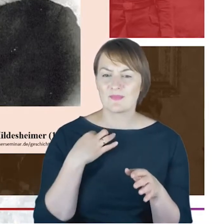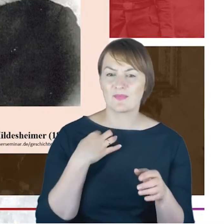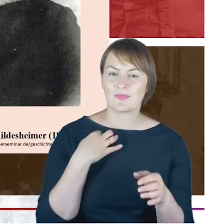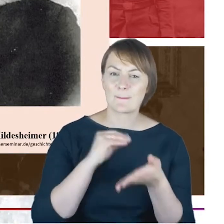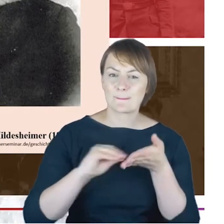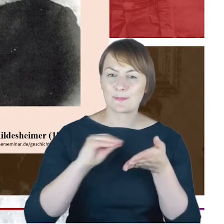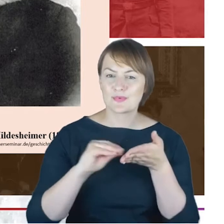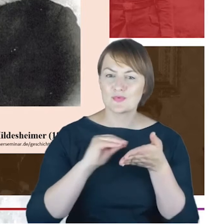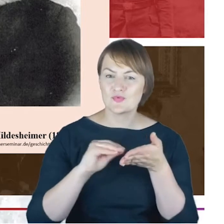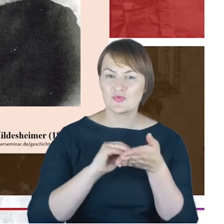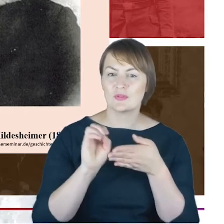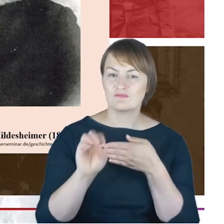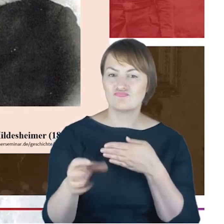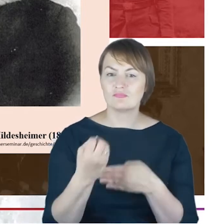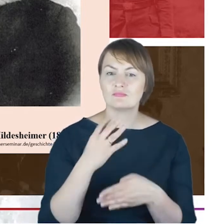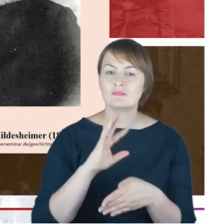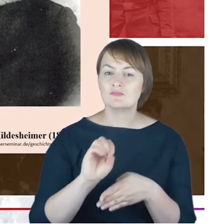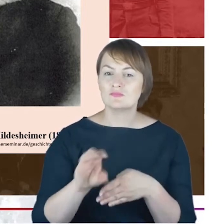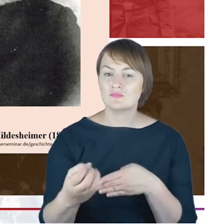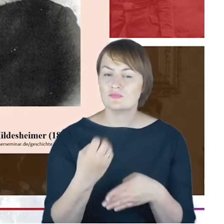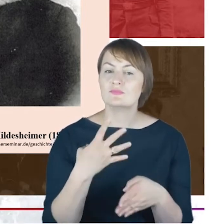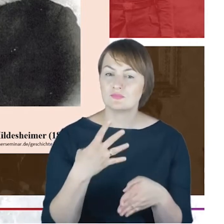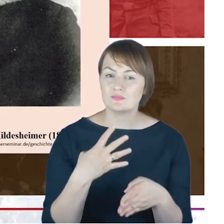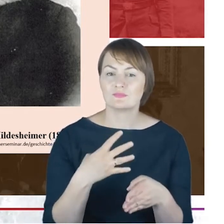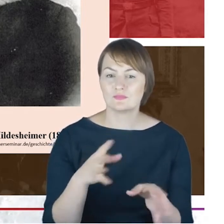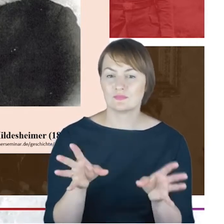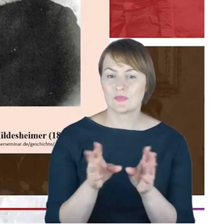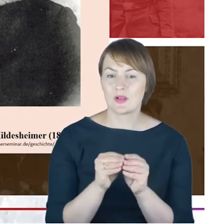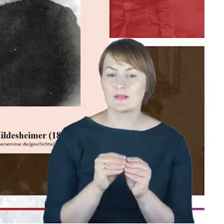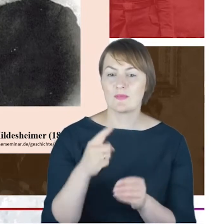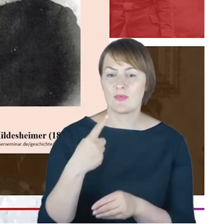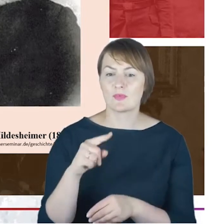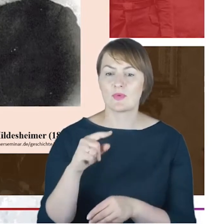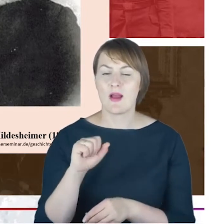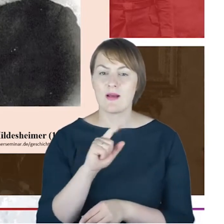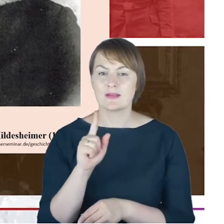Hildesheimerem, docentem żydowskiego Seminarium Teologicznego w Berlinie. Obydwie rodziny Hildesheimerów